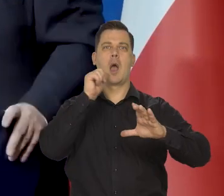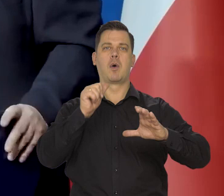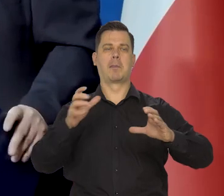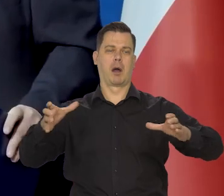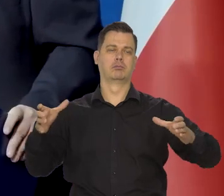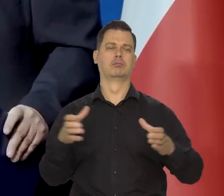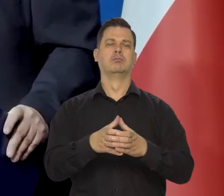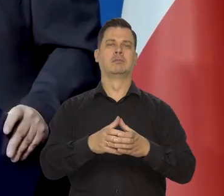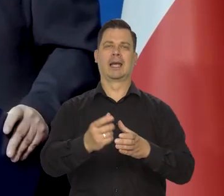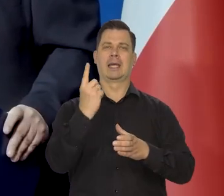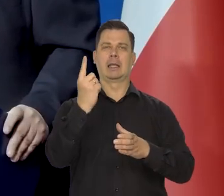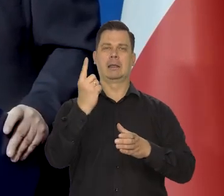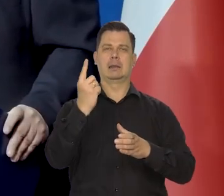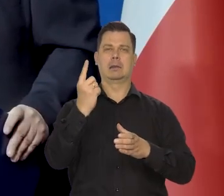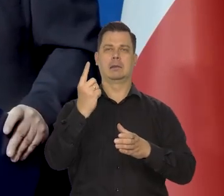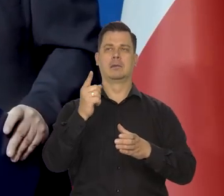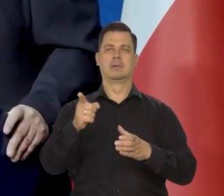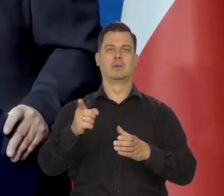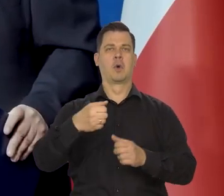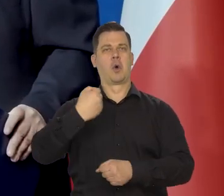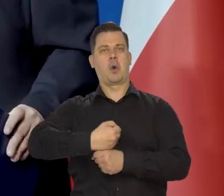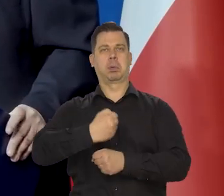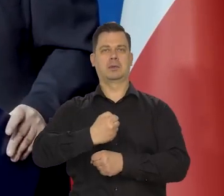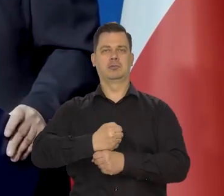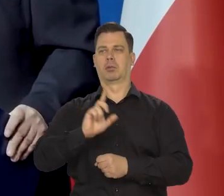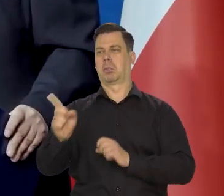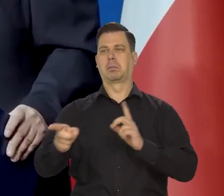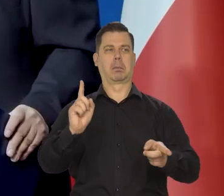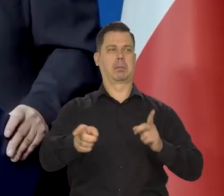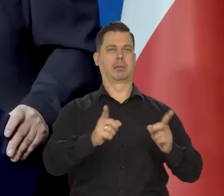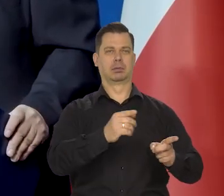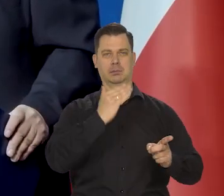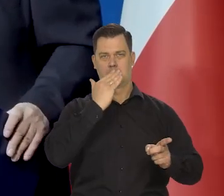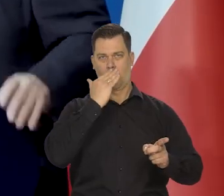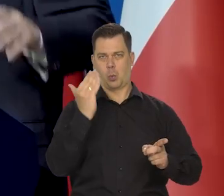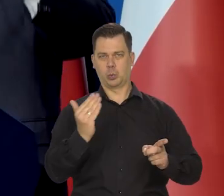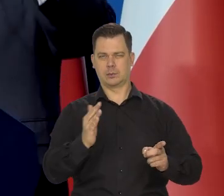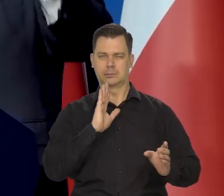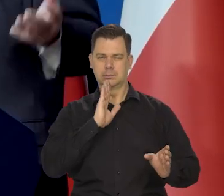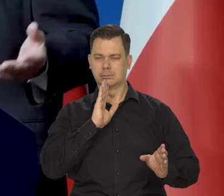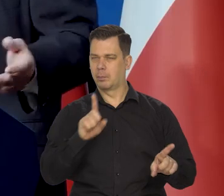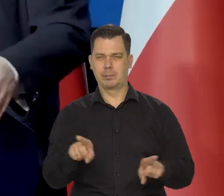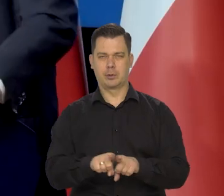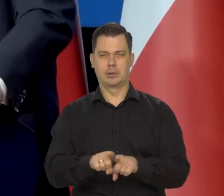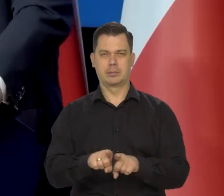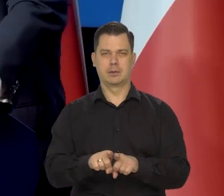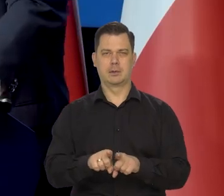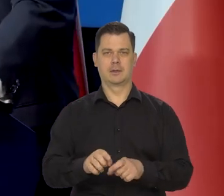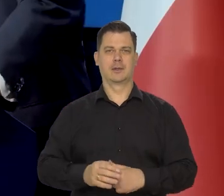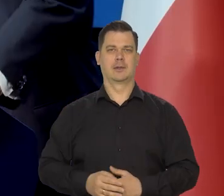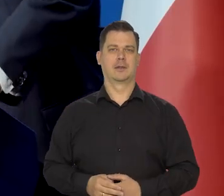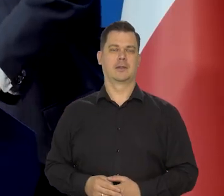i powstaniu takiego robotniczo-proletariackiego, komunistycznego tworu takiej euro, euro Ameryki.